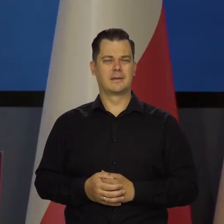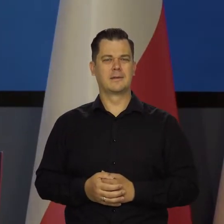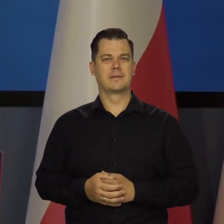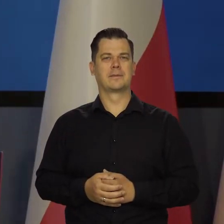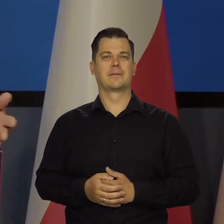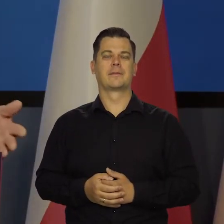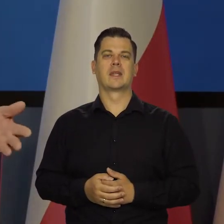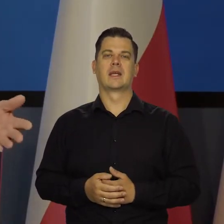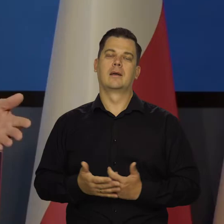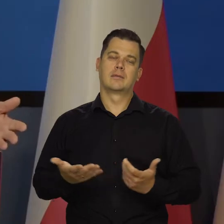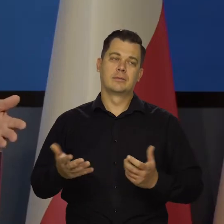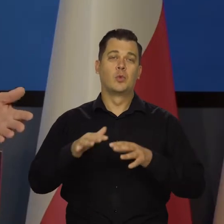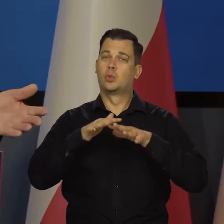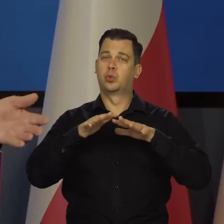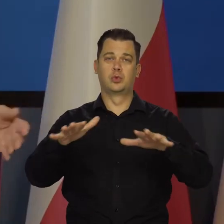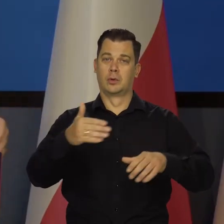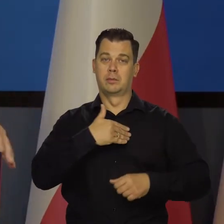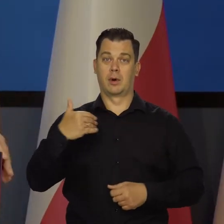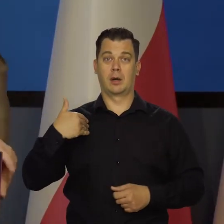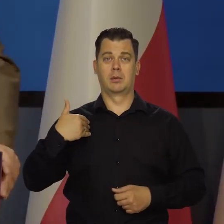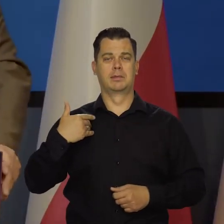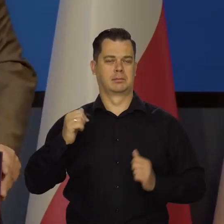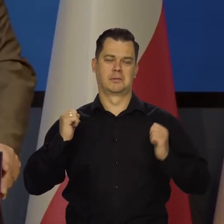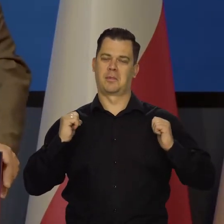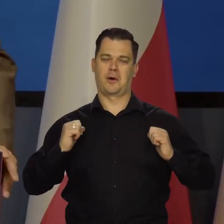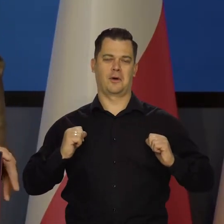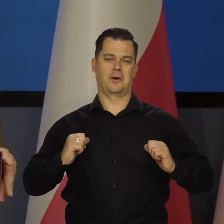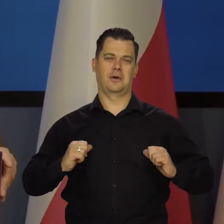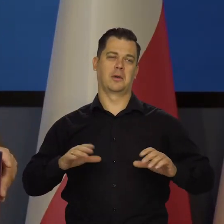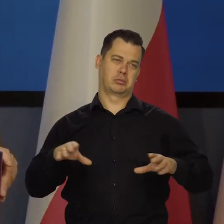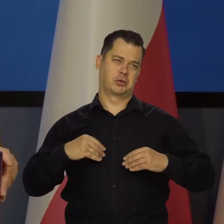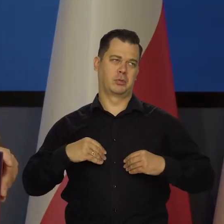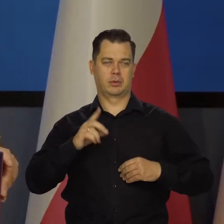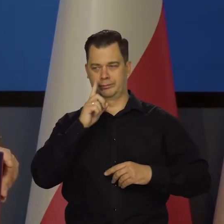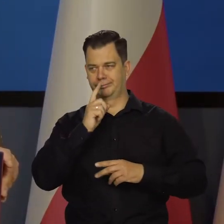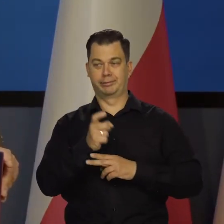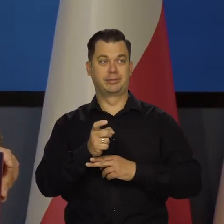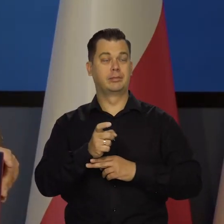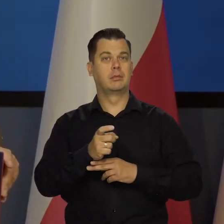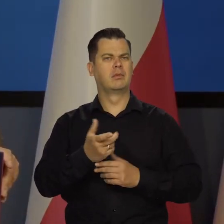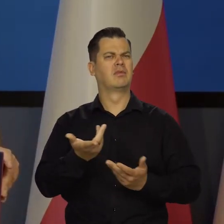I duża część Polaków jakoś to spokojnie, biernie przyjmuje, co jest dla mnie niezrozumiałe.